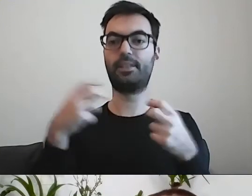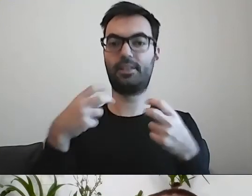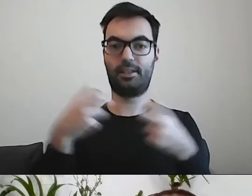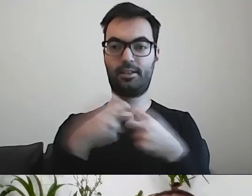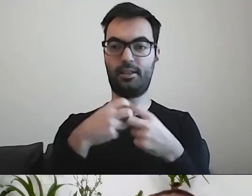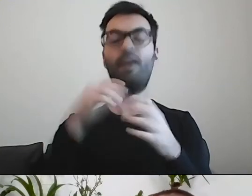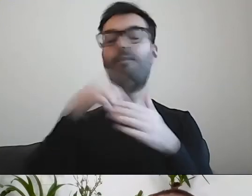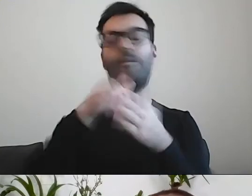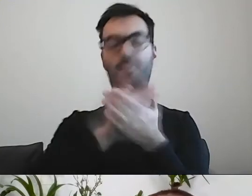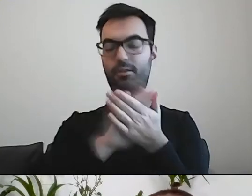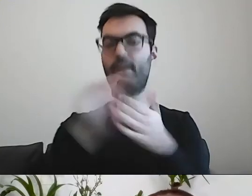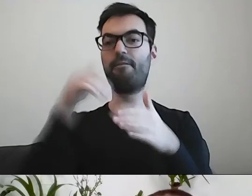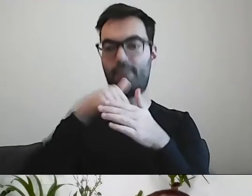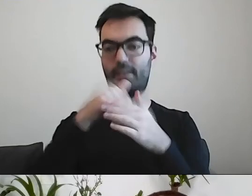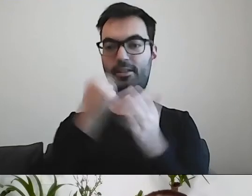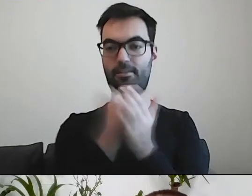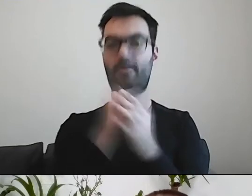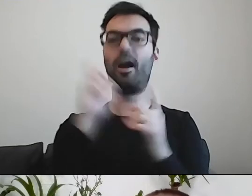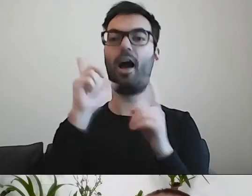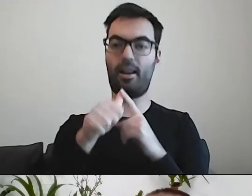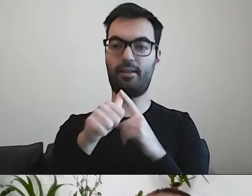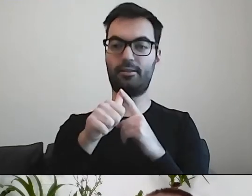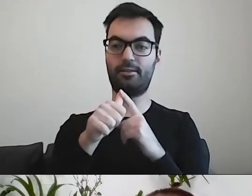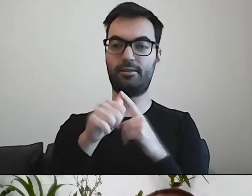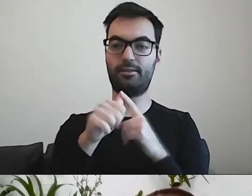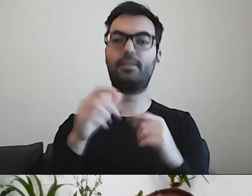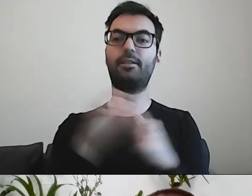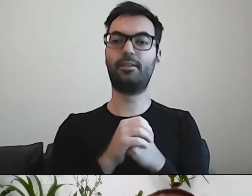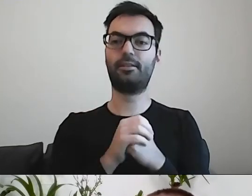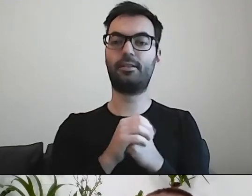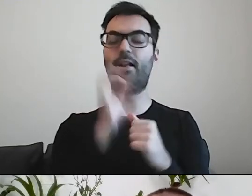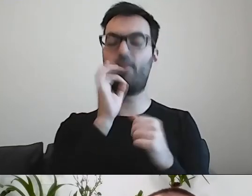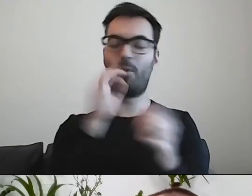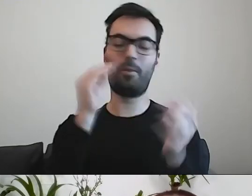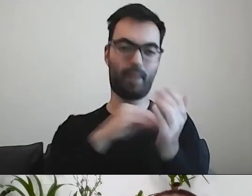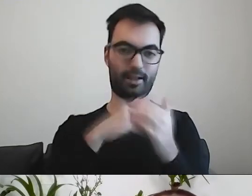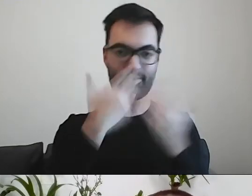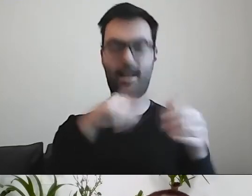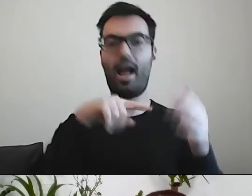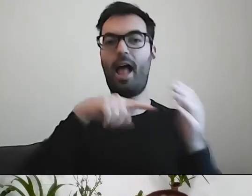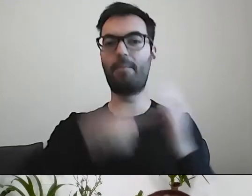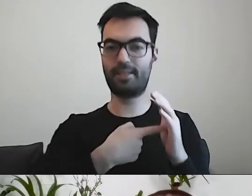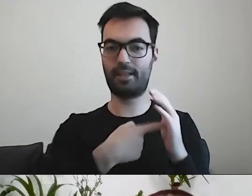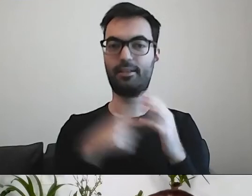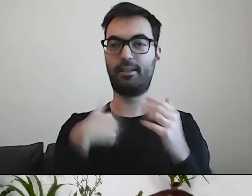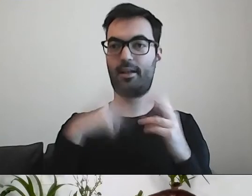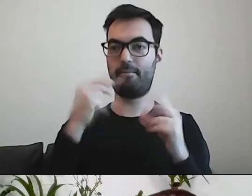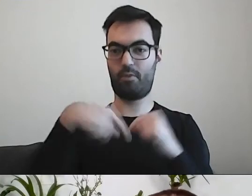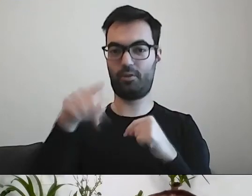Ale kłaniają się dobre praktyki administracji. Na poniedziałek jestem umówiony z Poznaniem,